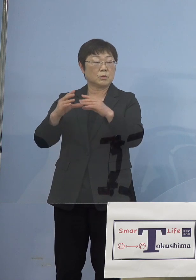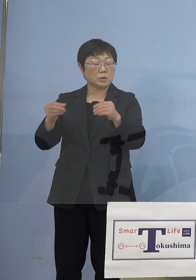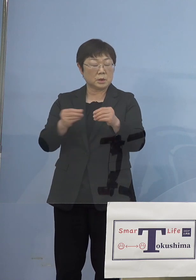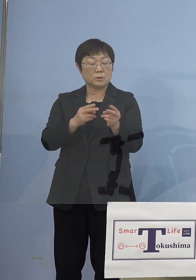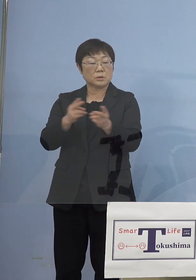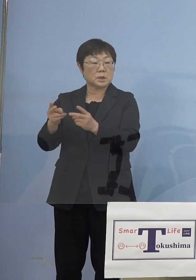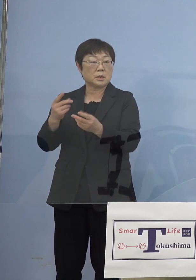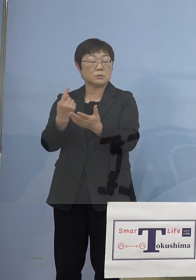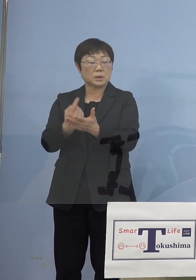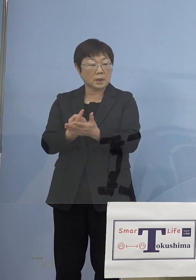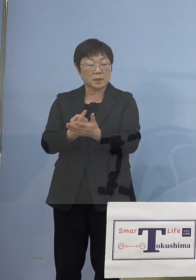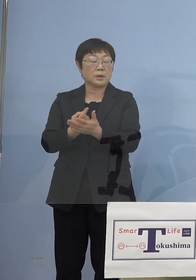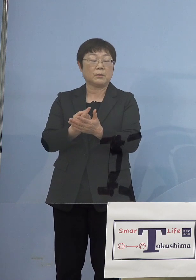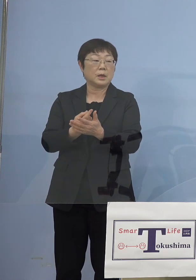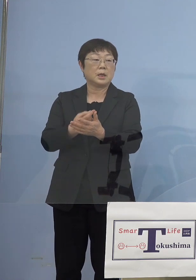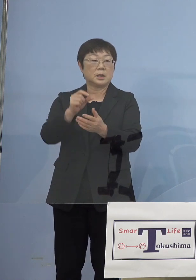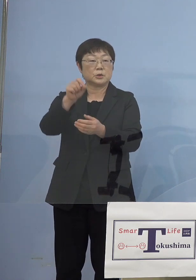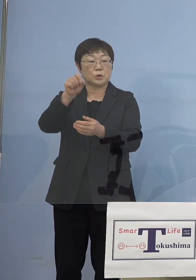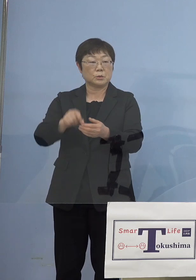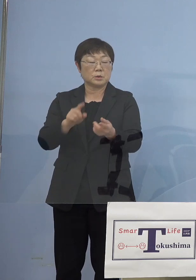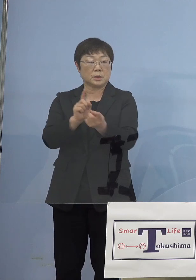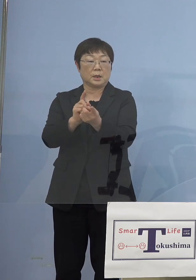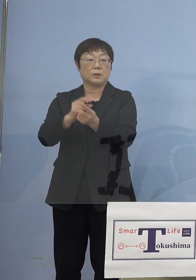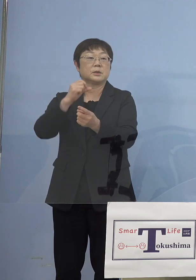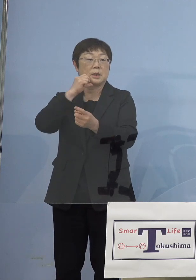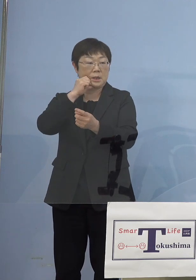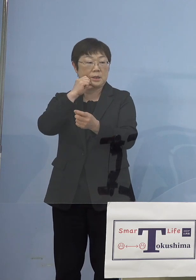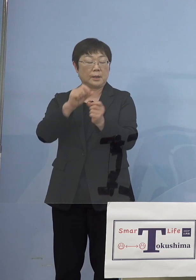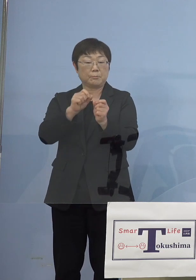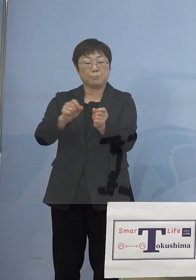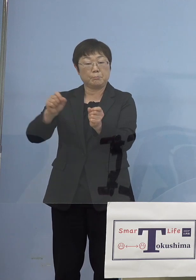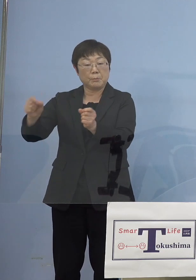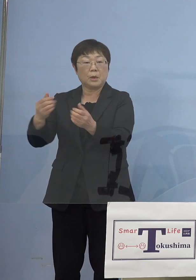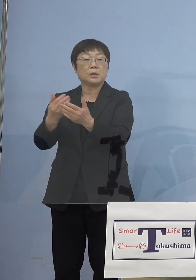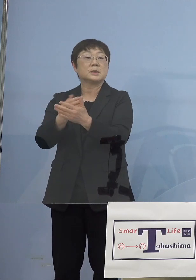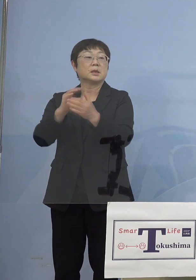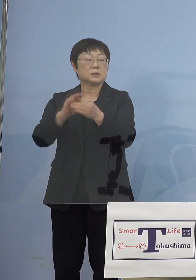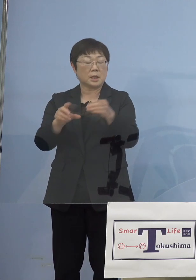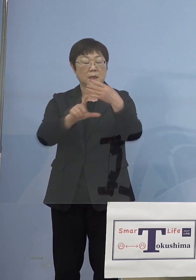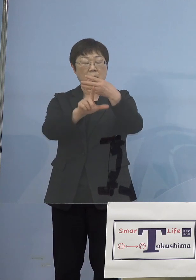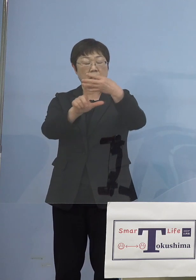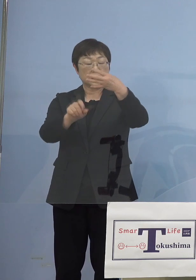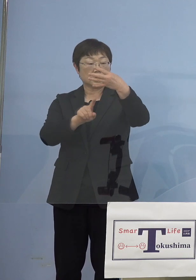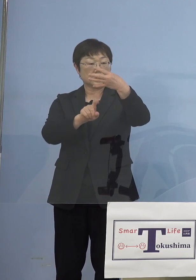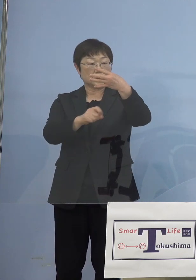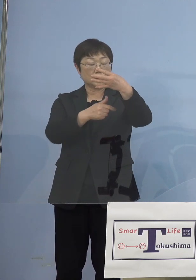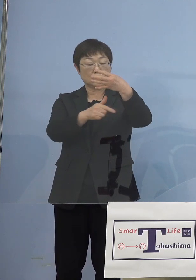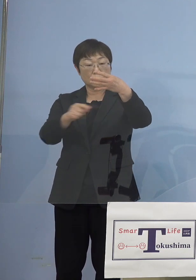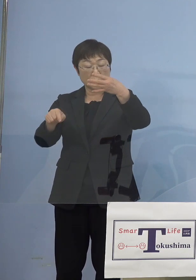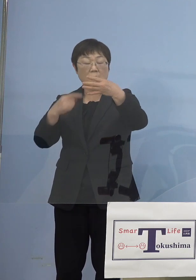つまり長引きますのでね そうしたことを考えると4月16日から1か月以上